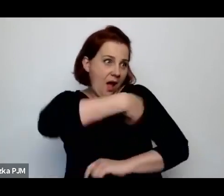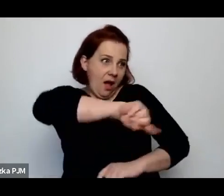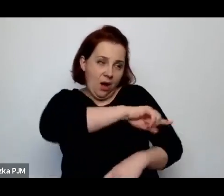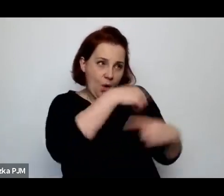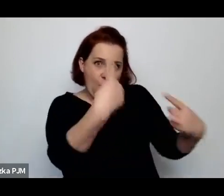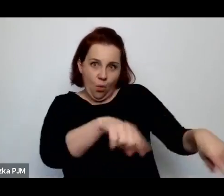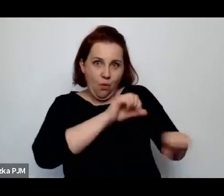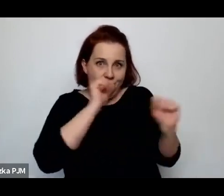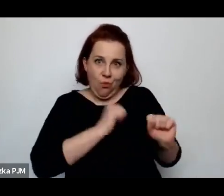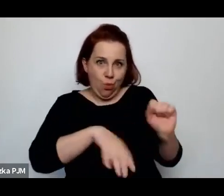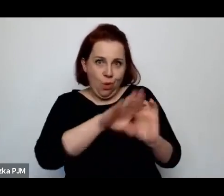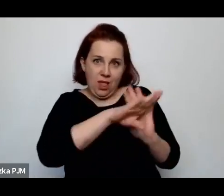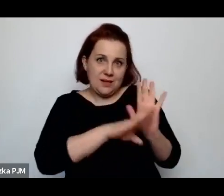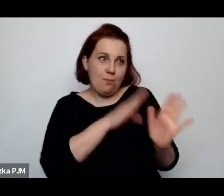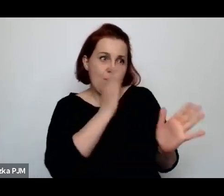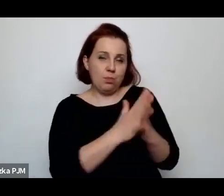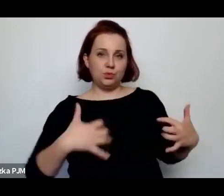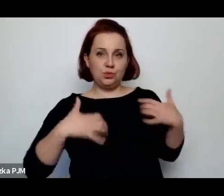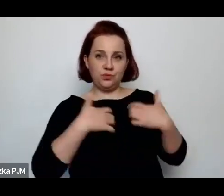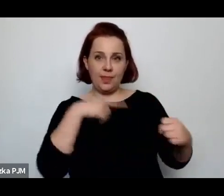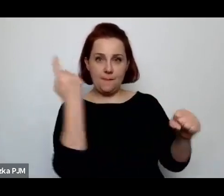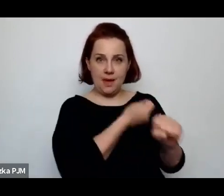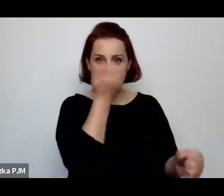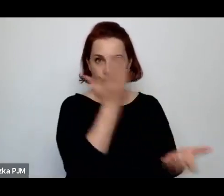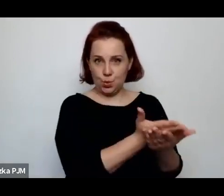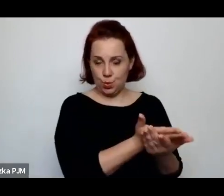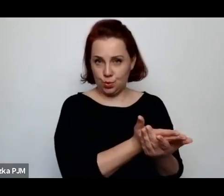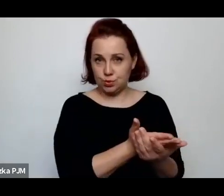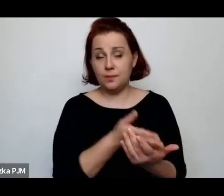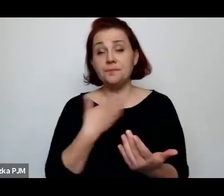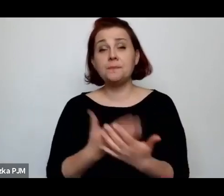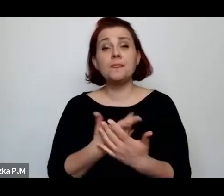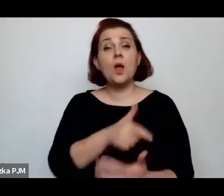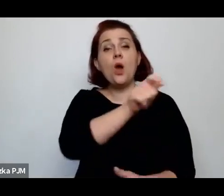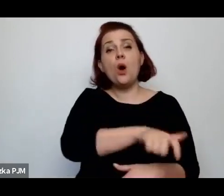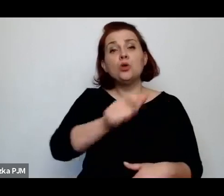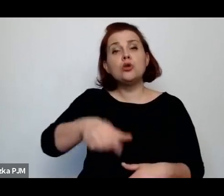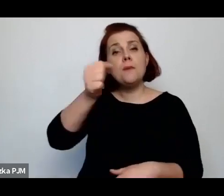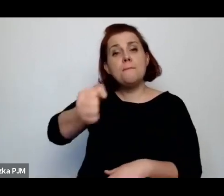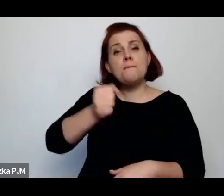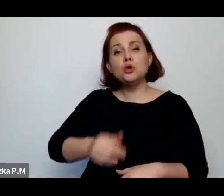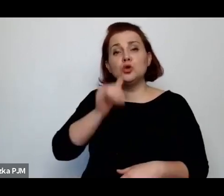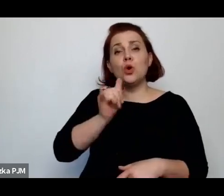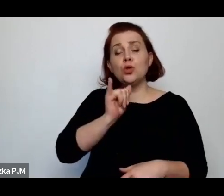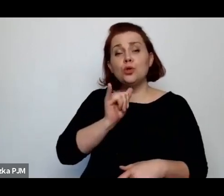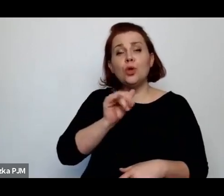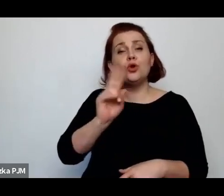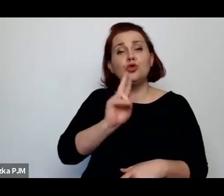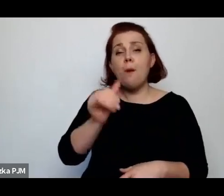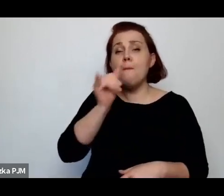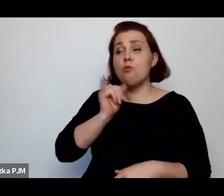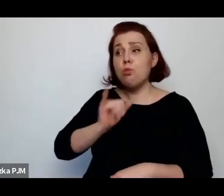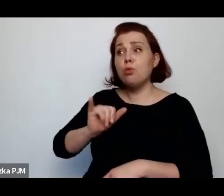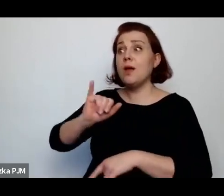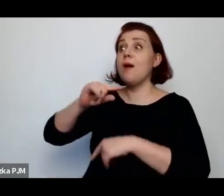W związku z tym tacy posłowie, którzy próbowali to mówić dowiadywali się, że